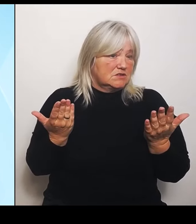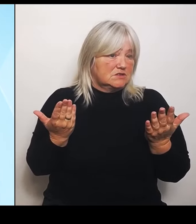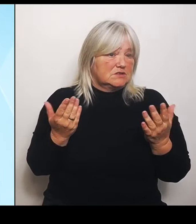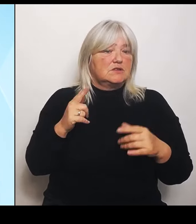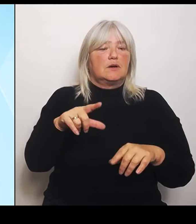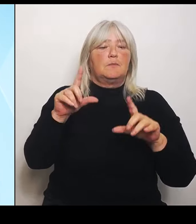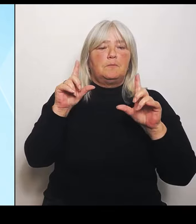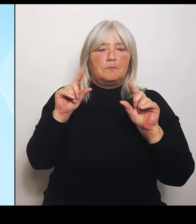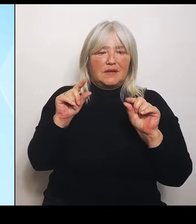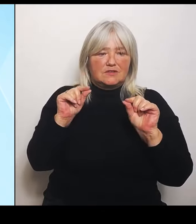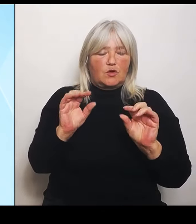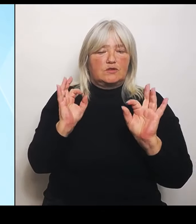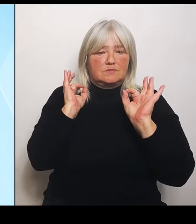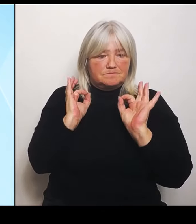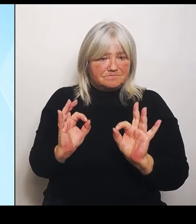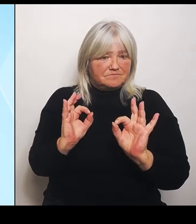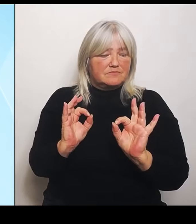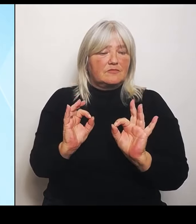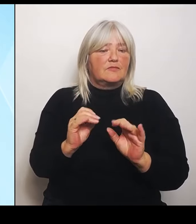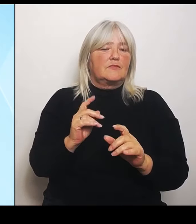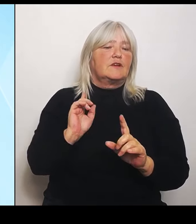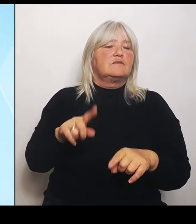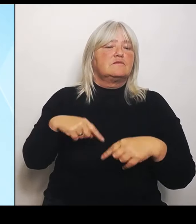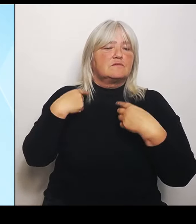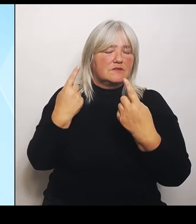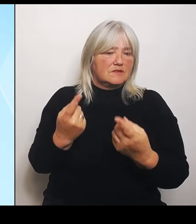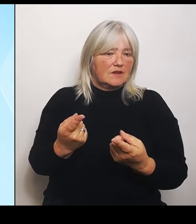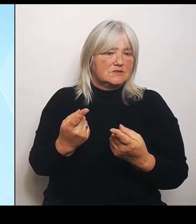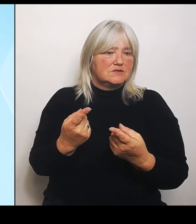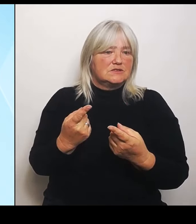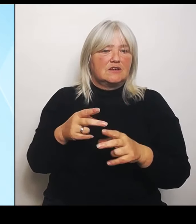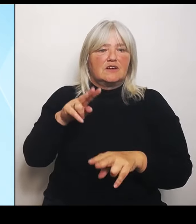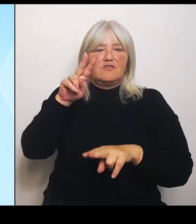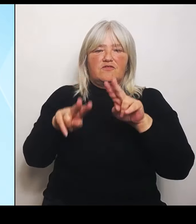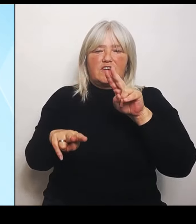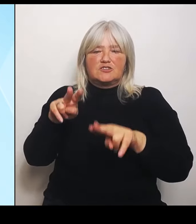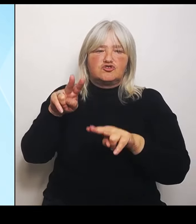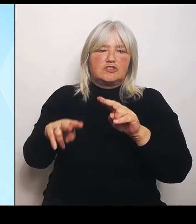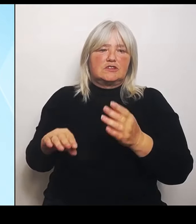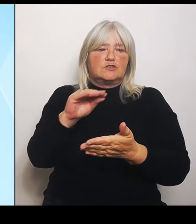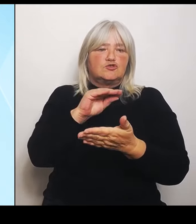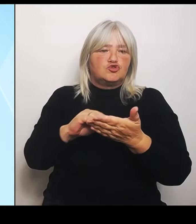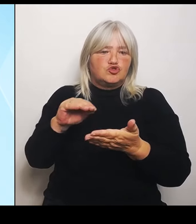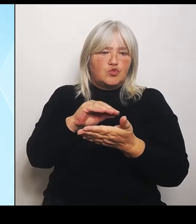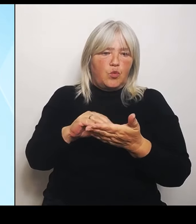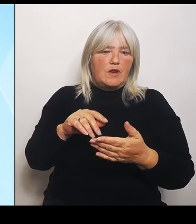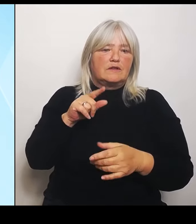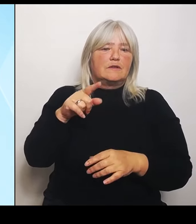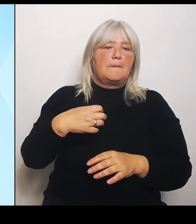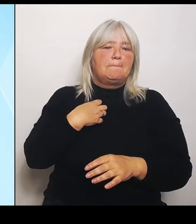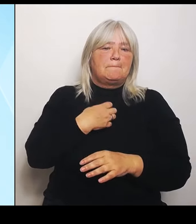verschiedenen Schulen dieses bayerisch tschechische, bilinguale Profil eingerichtet wird.